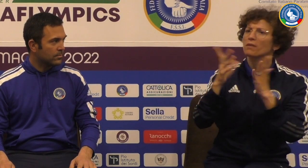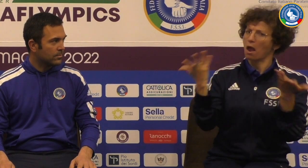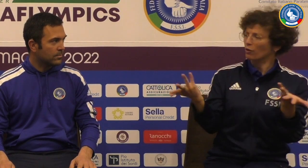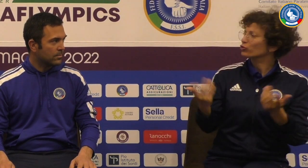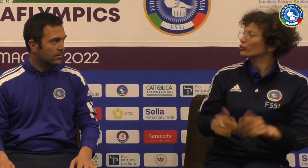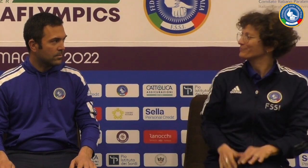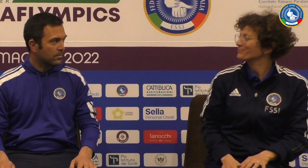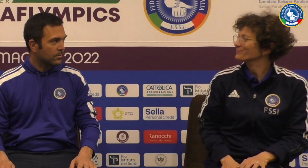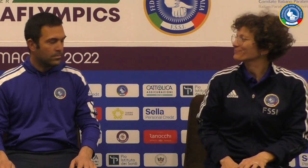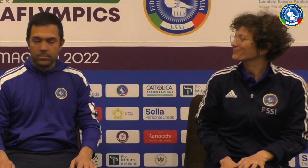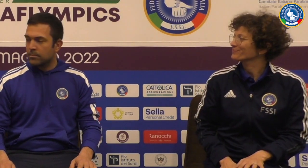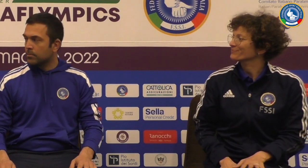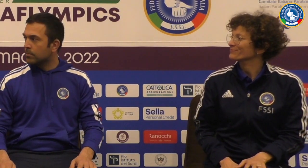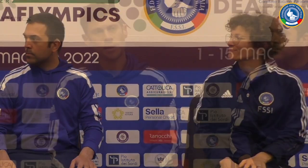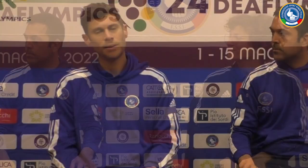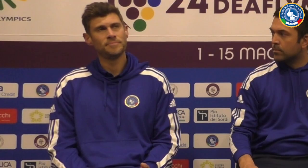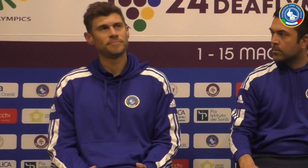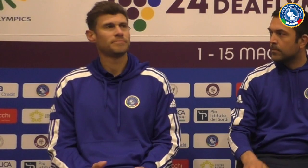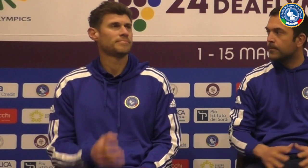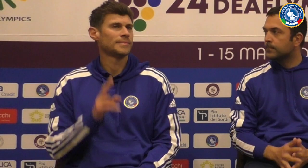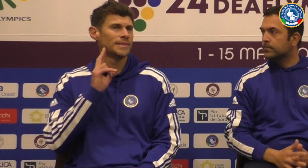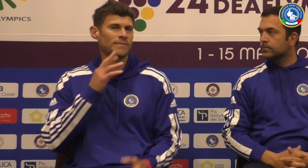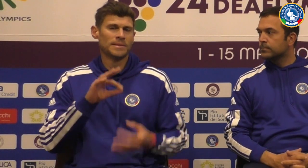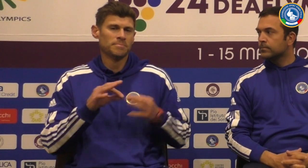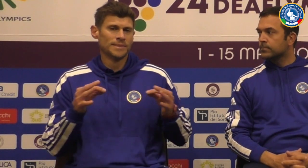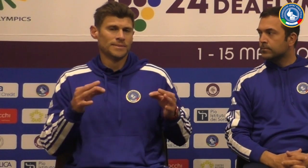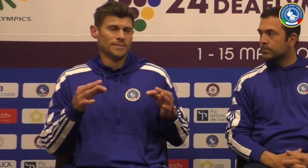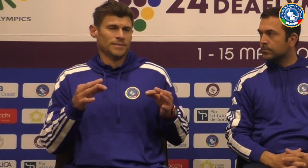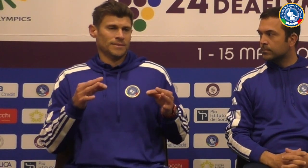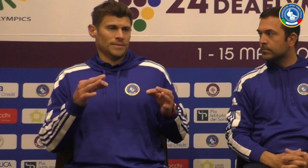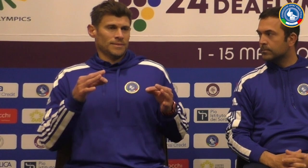cosa pensi dei risultati ottenuti in questo the flix